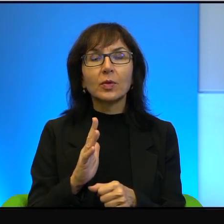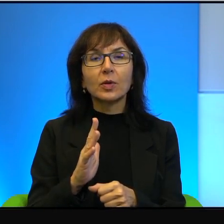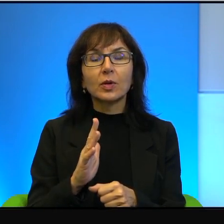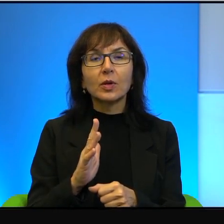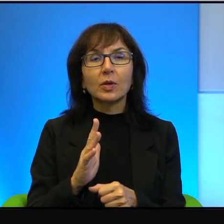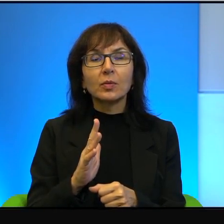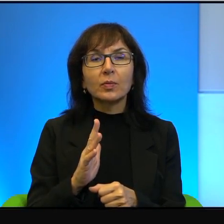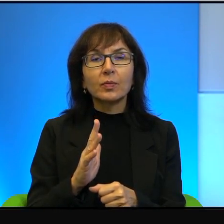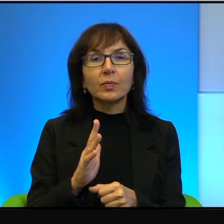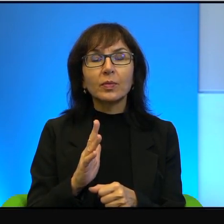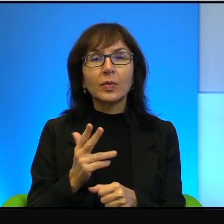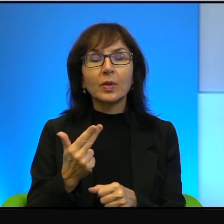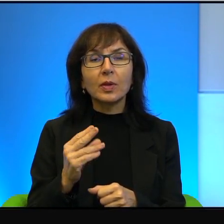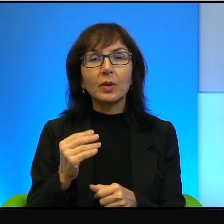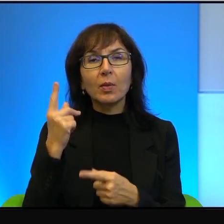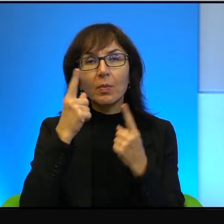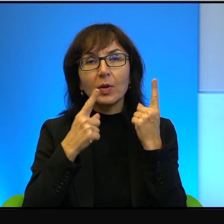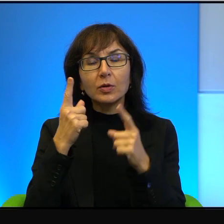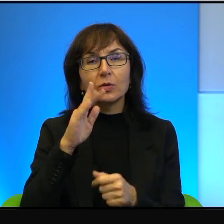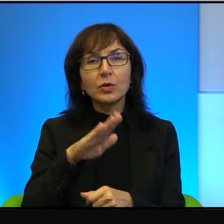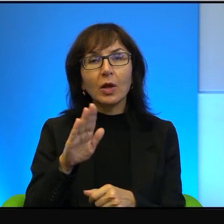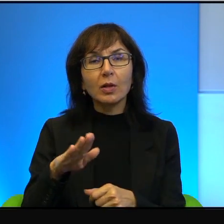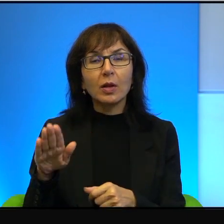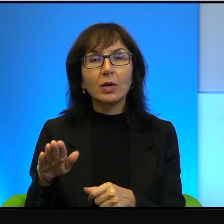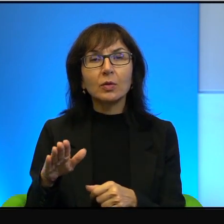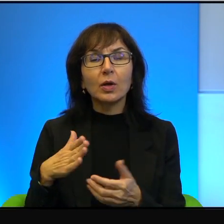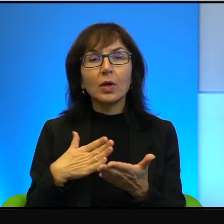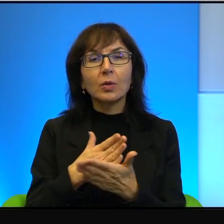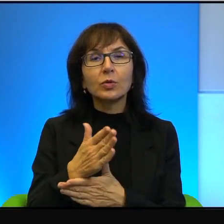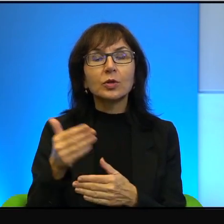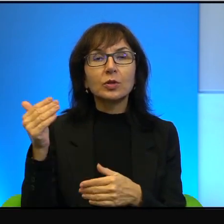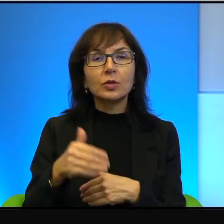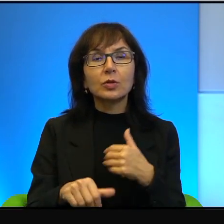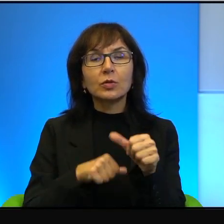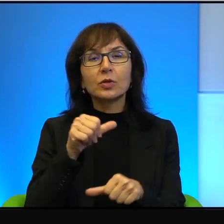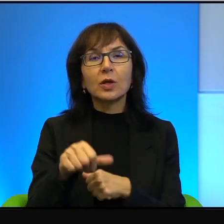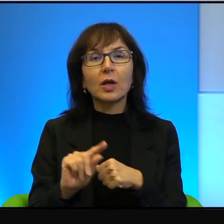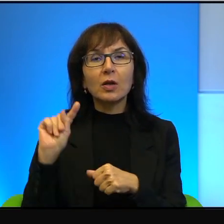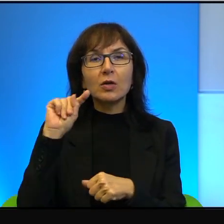że naród przez tysiące lat krzywdzony i poniewierany